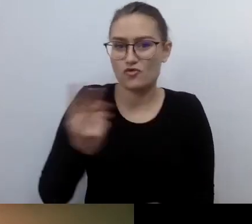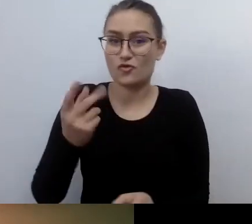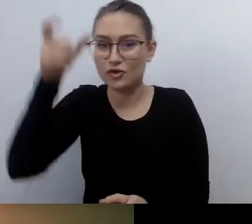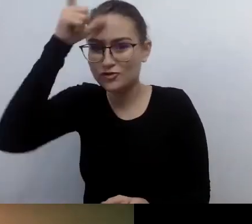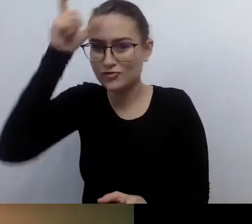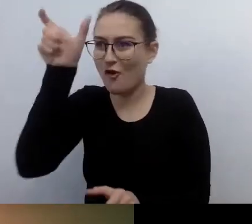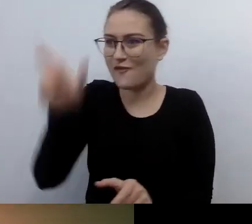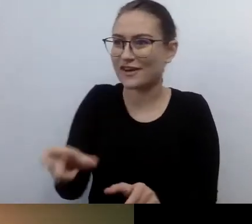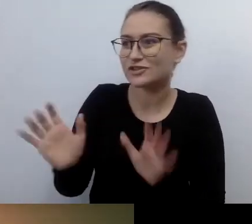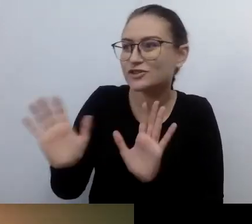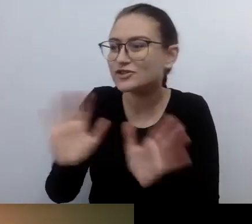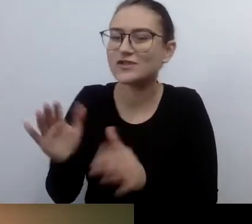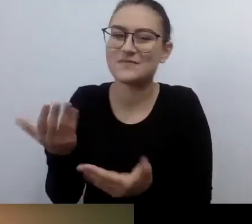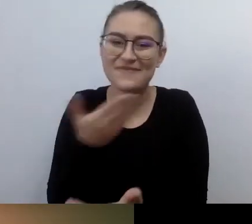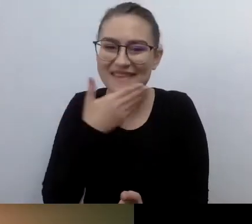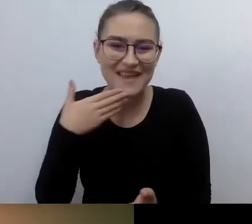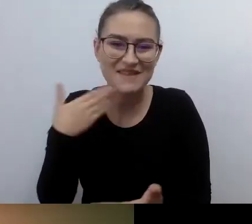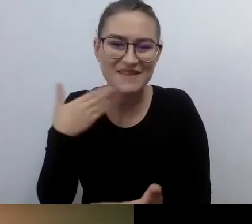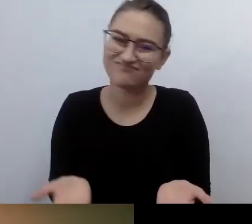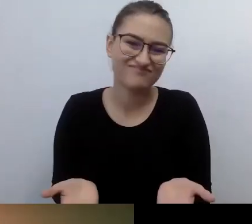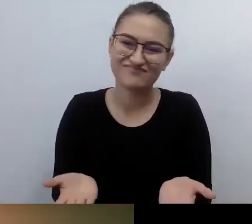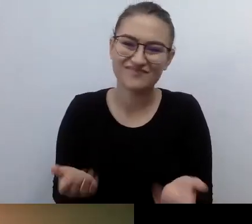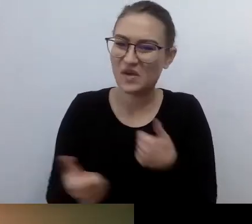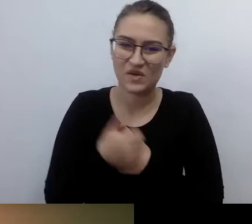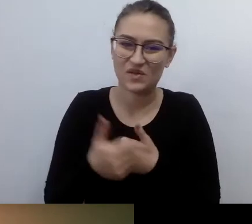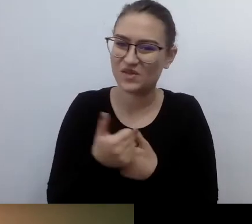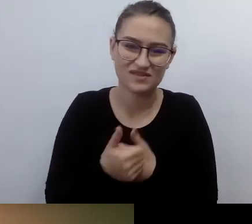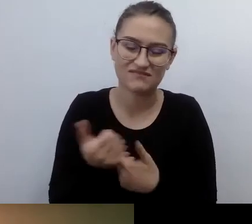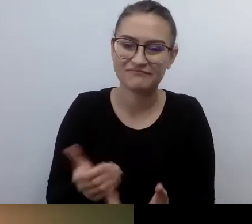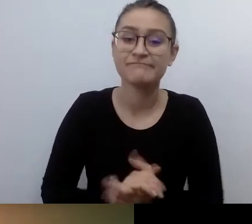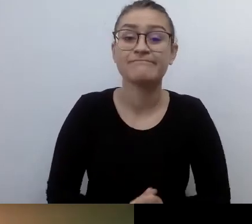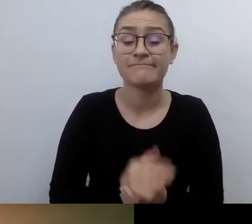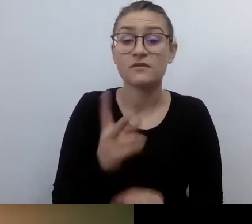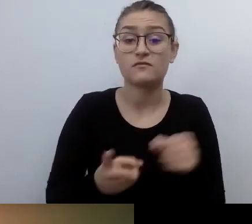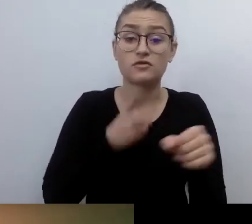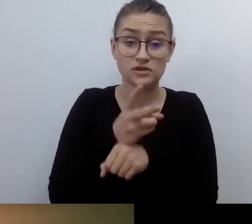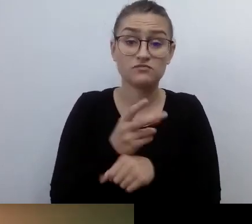Dostępność to forma otwierania świata na potrzeby innych osób,